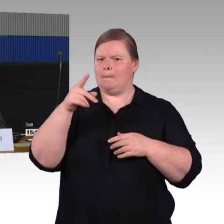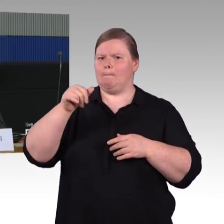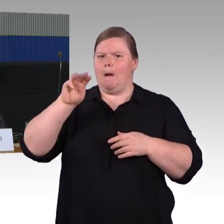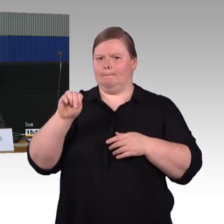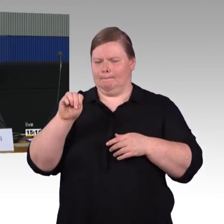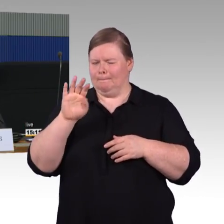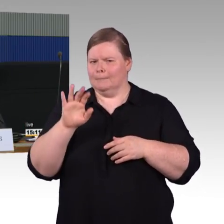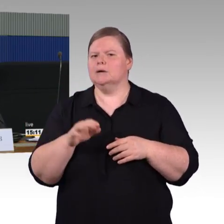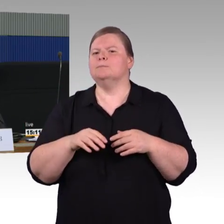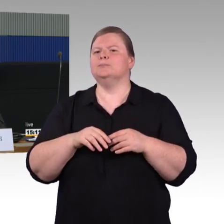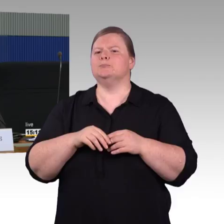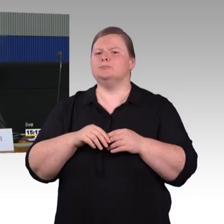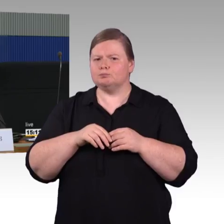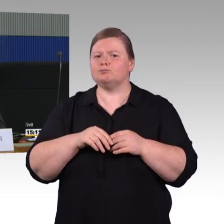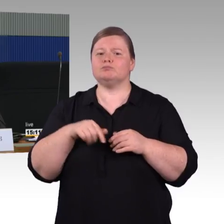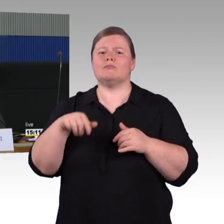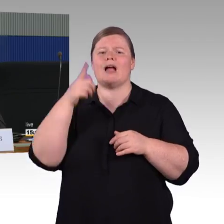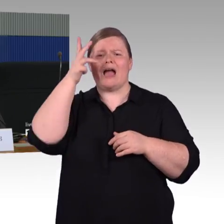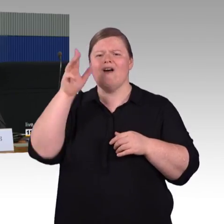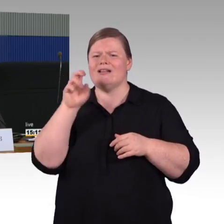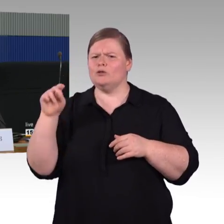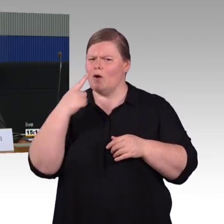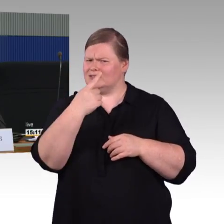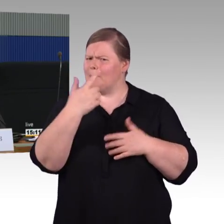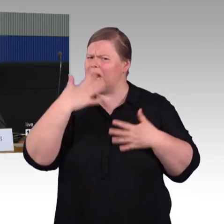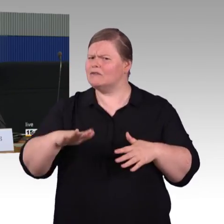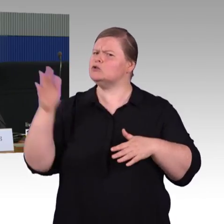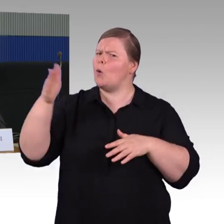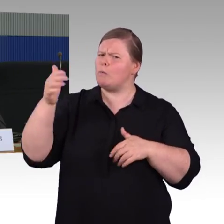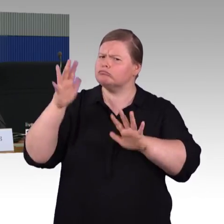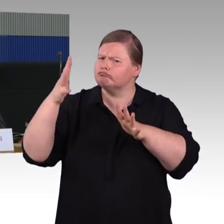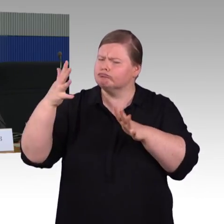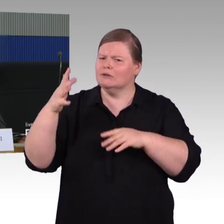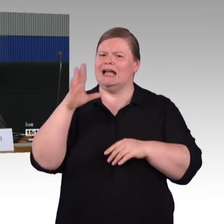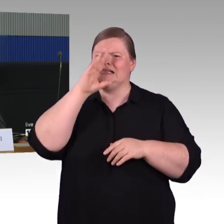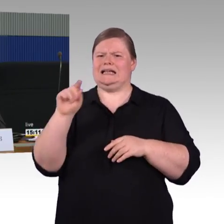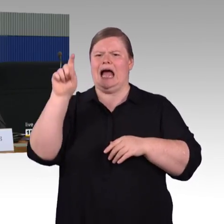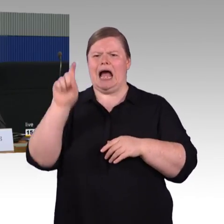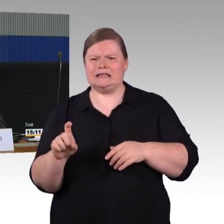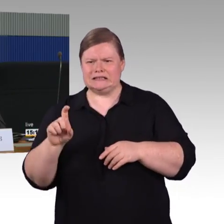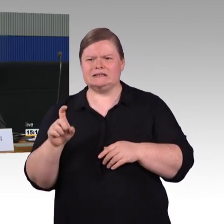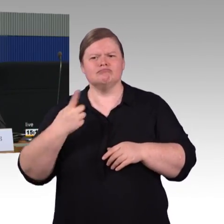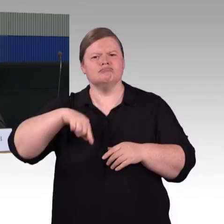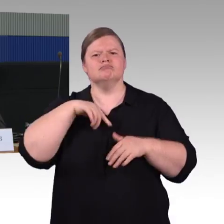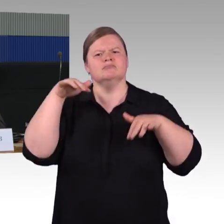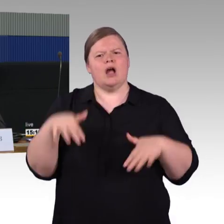ändert sich da etwas oder nicht? Und die zweite Frage betrifft Rettungsmöglichkeiten.